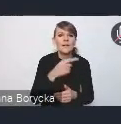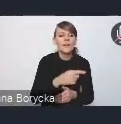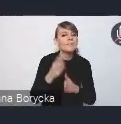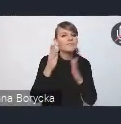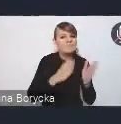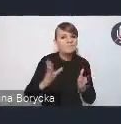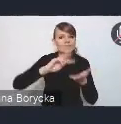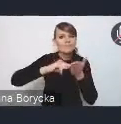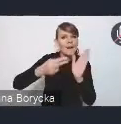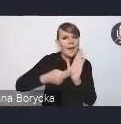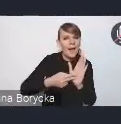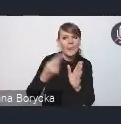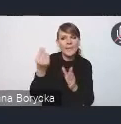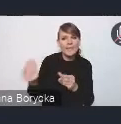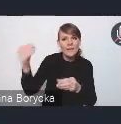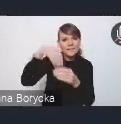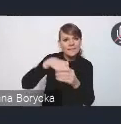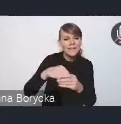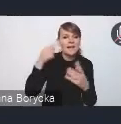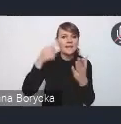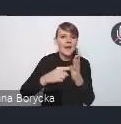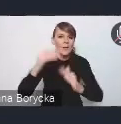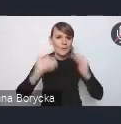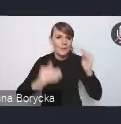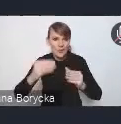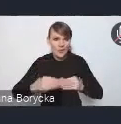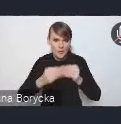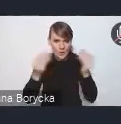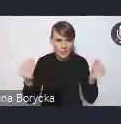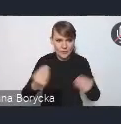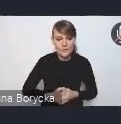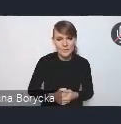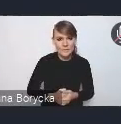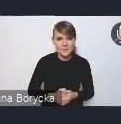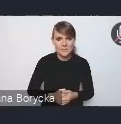na rzecz zrównoważonego rozwoju. Tak jak wspomniałam,